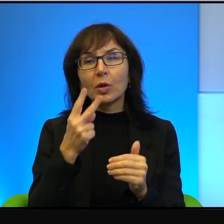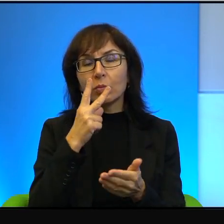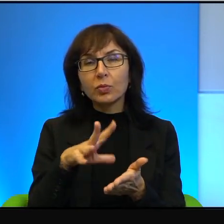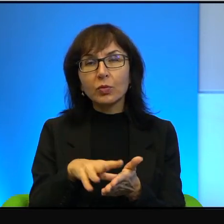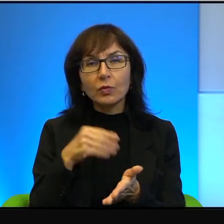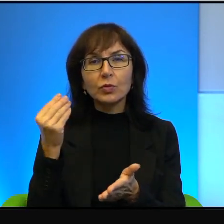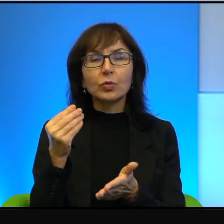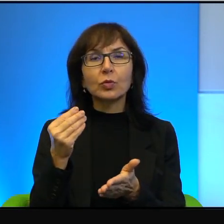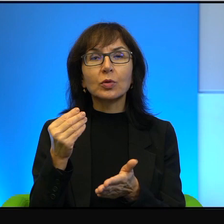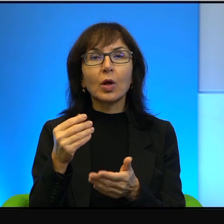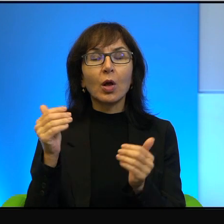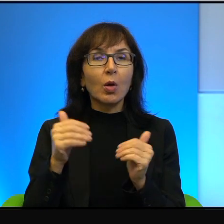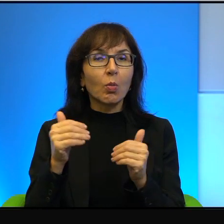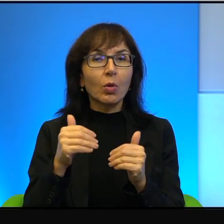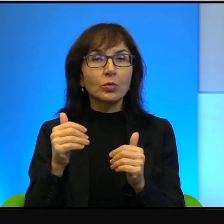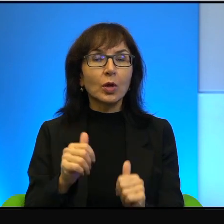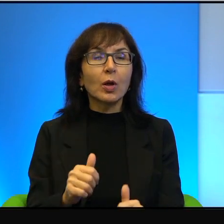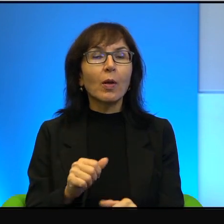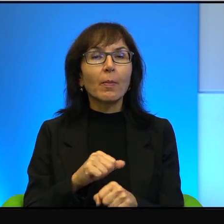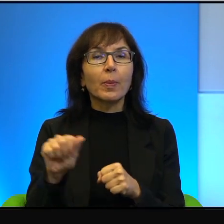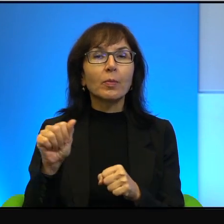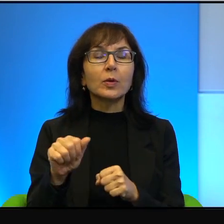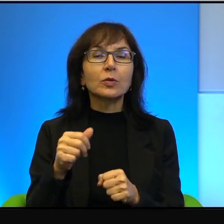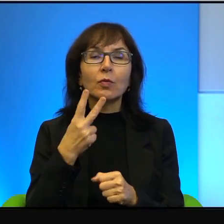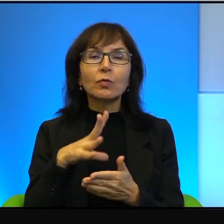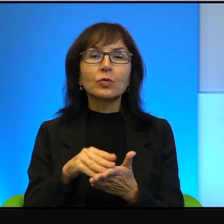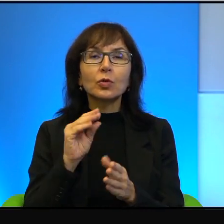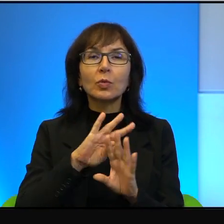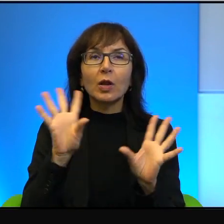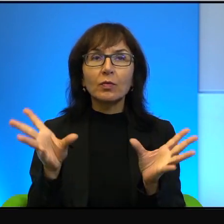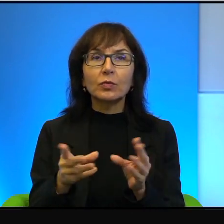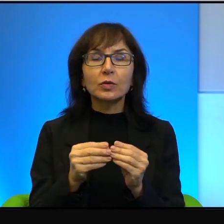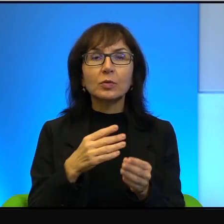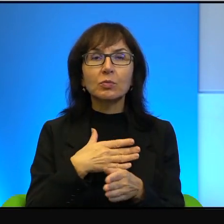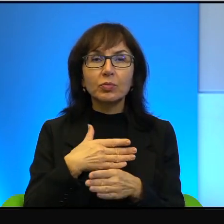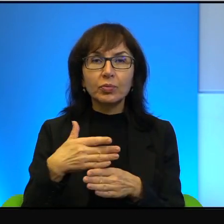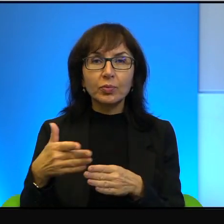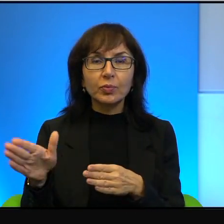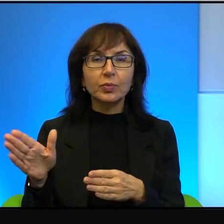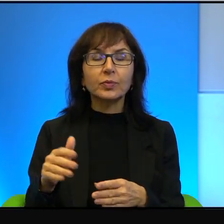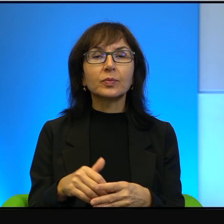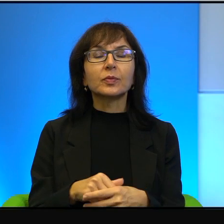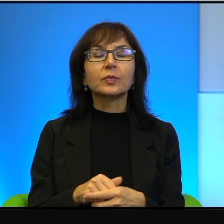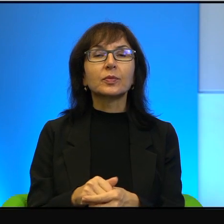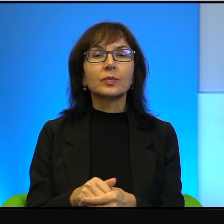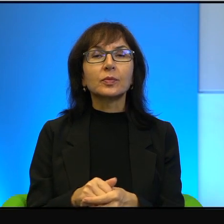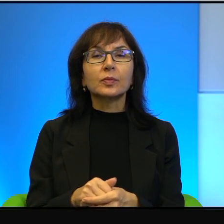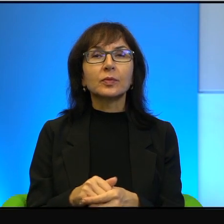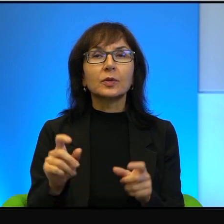on może być idolem itd., itd. I to jakby cała tajemnica,